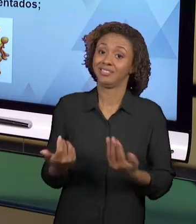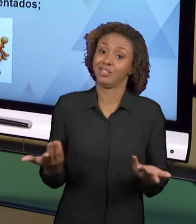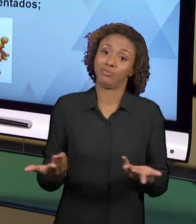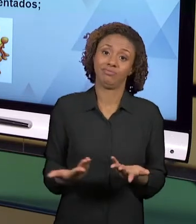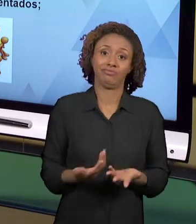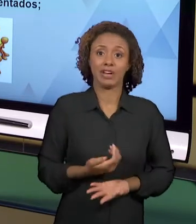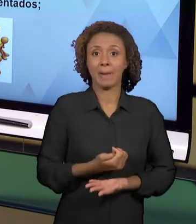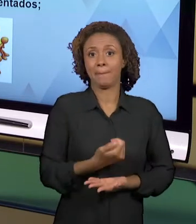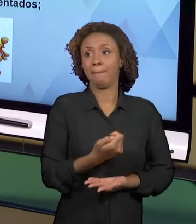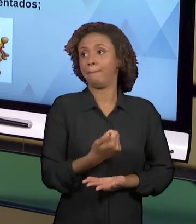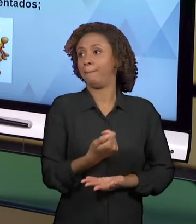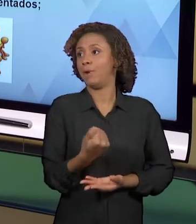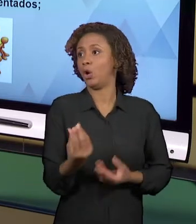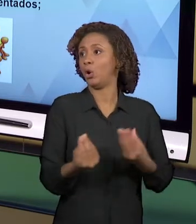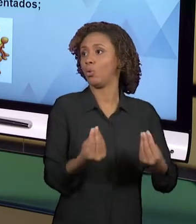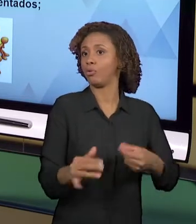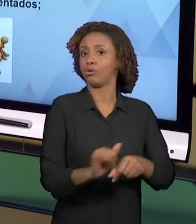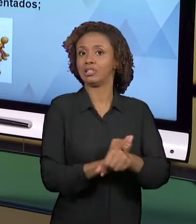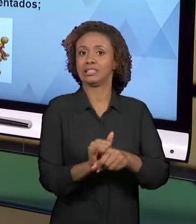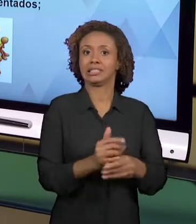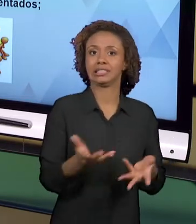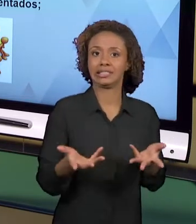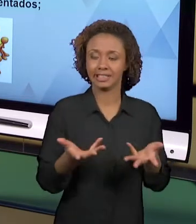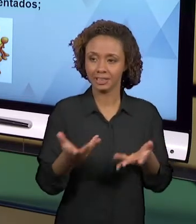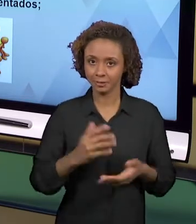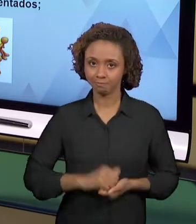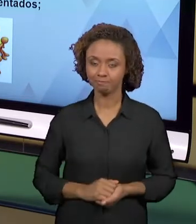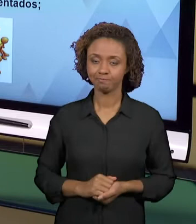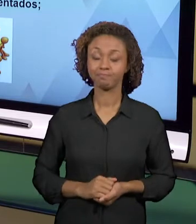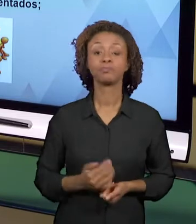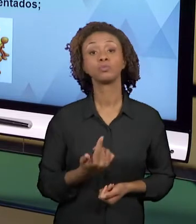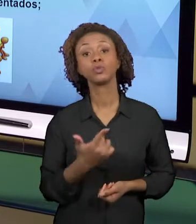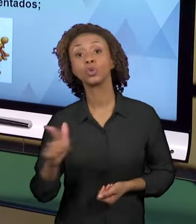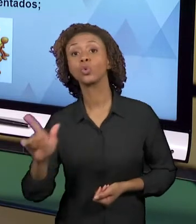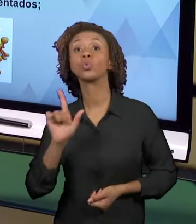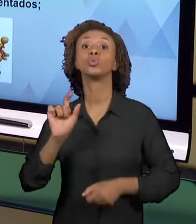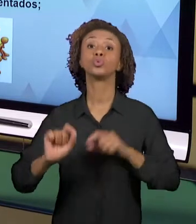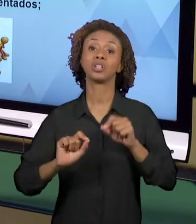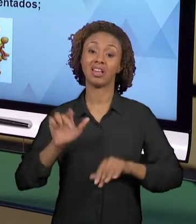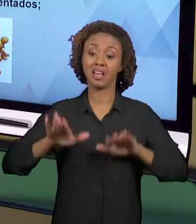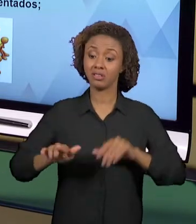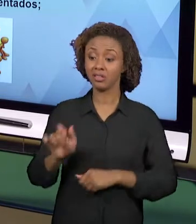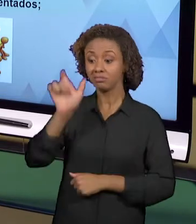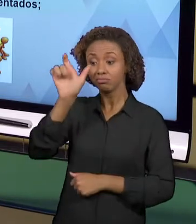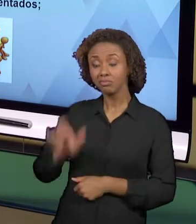OUTRA DIFICULDADE É QUE A ENVOLVE A PRÓPRIA FORMAÇÃO DO PROFESSOR. O PROFESSOR NÃO SE